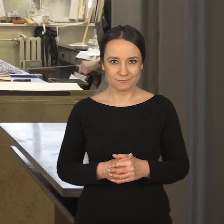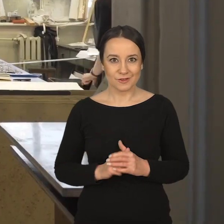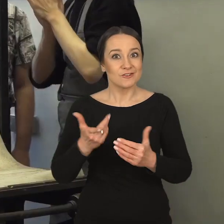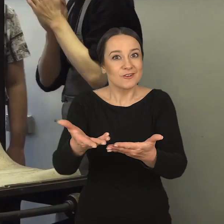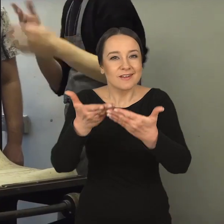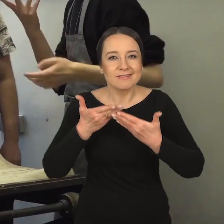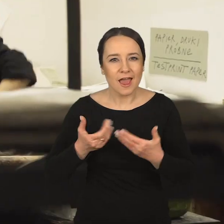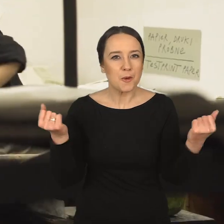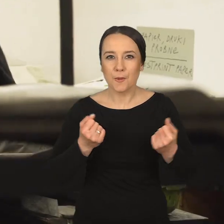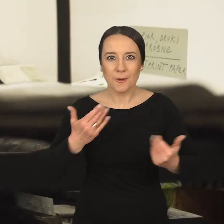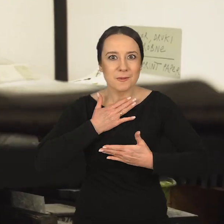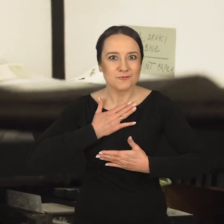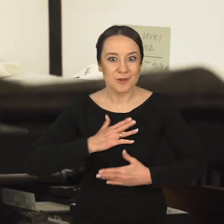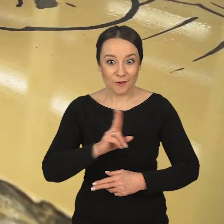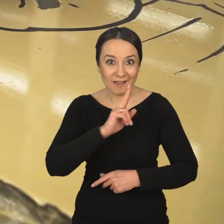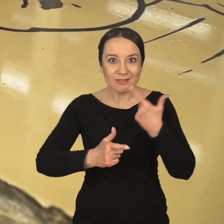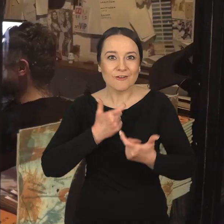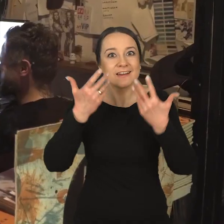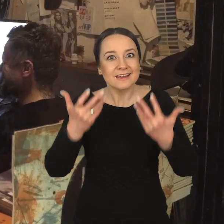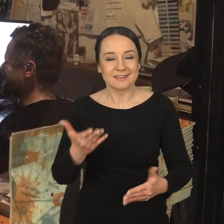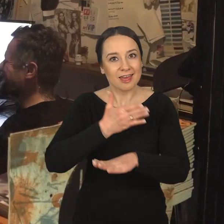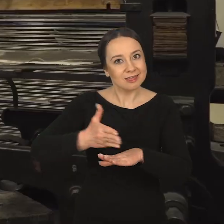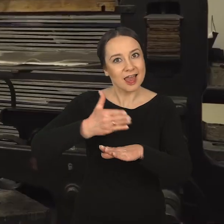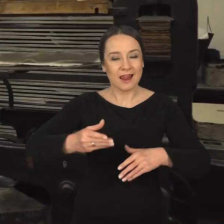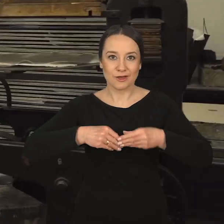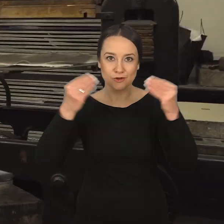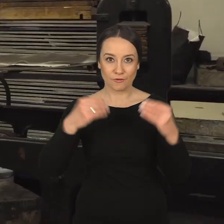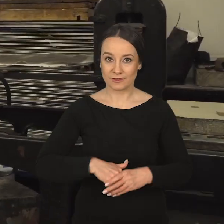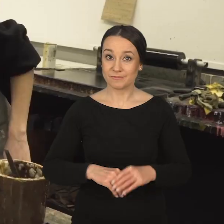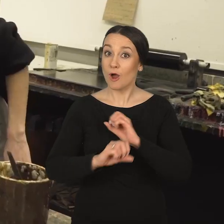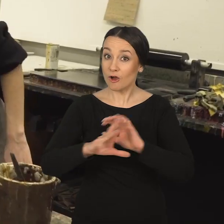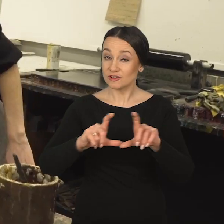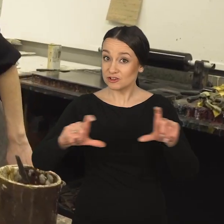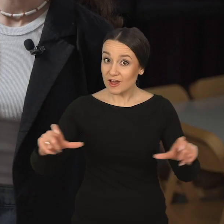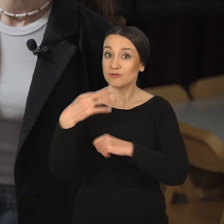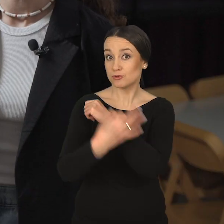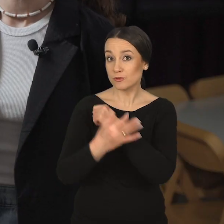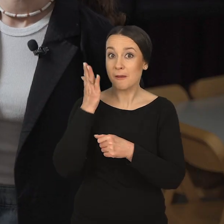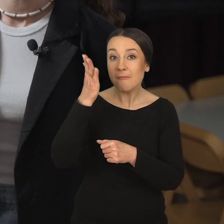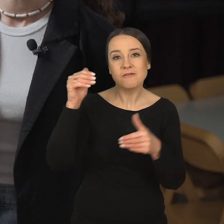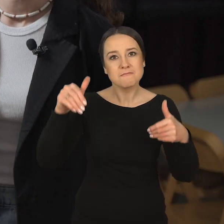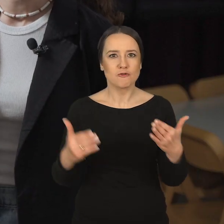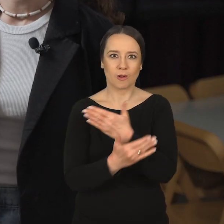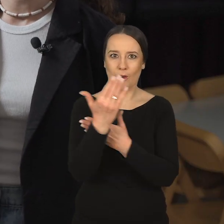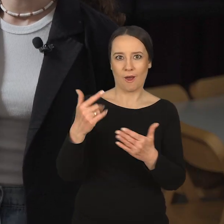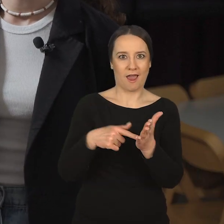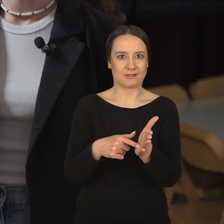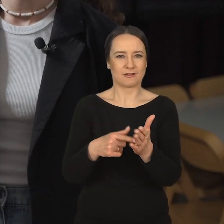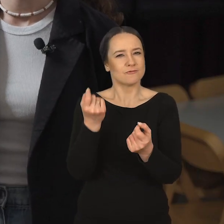Coś, co sprawia im ogromną przyjemność i chcą to dalej rozwijać. Oczywiście później w czasie studiów może się okazać,